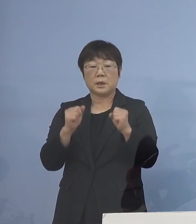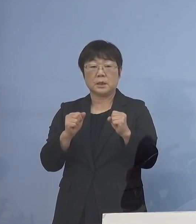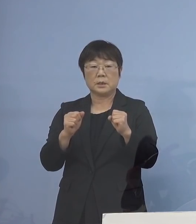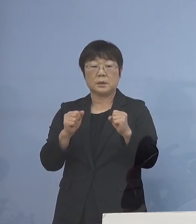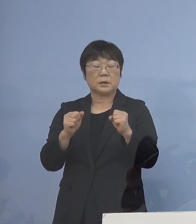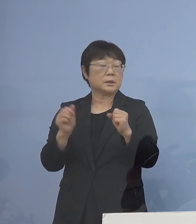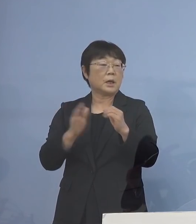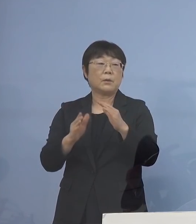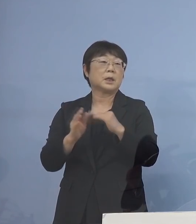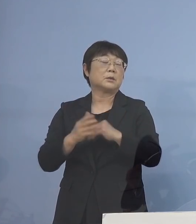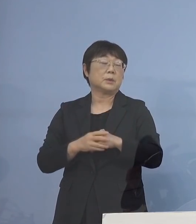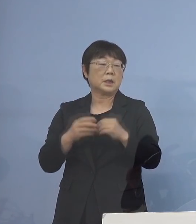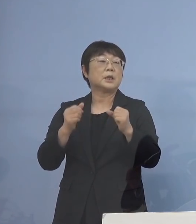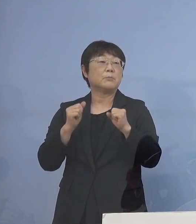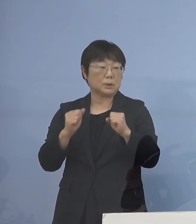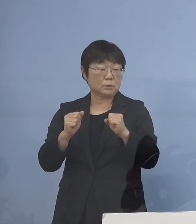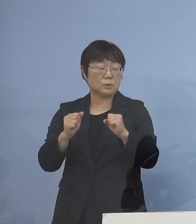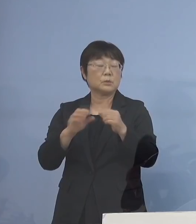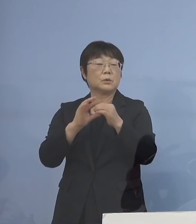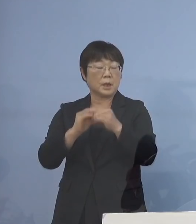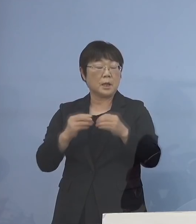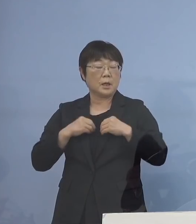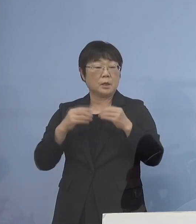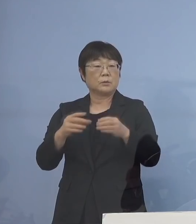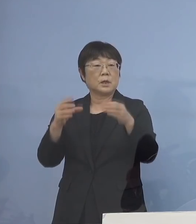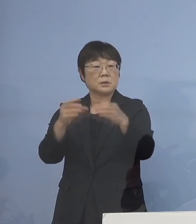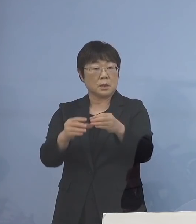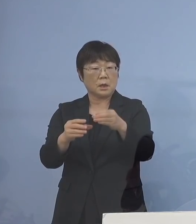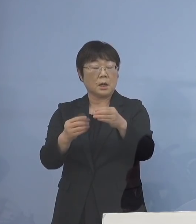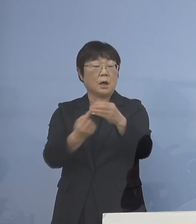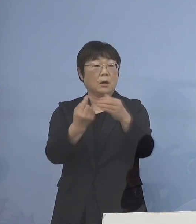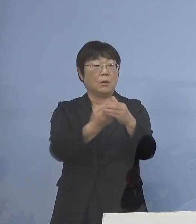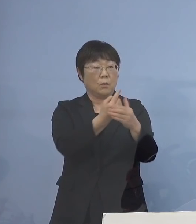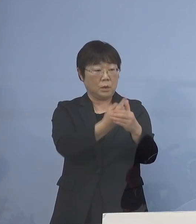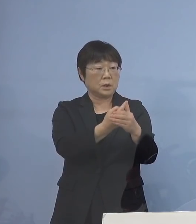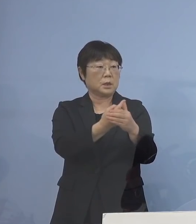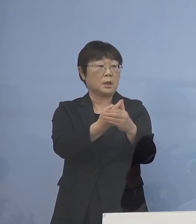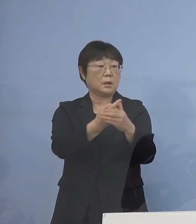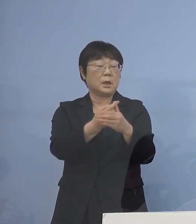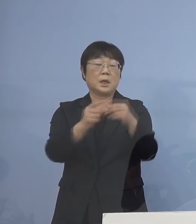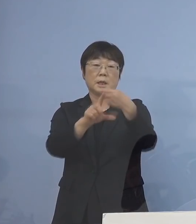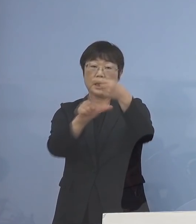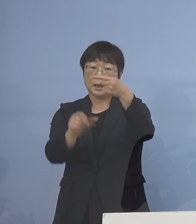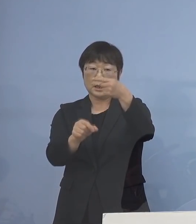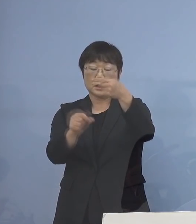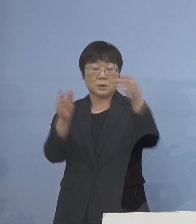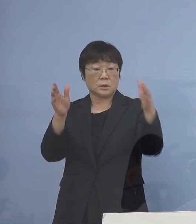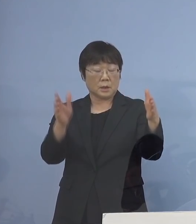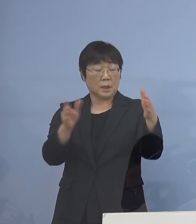やはりこれだけクラスターが圧倒的に この一月、あるいは1月から2月多い